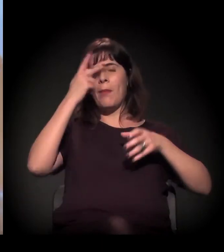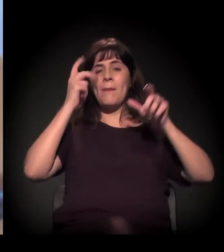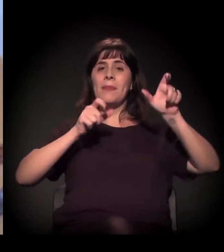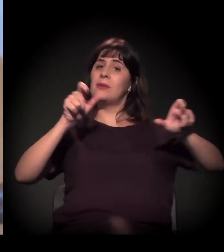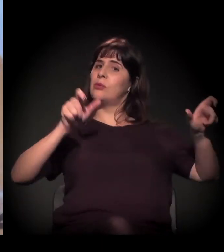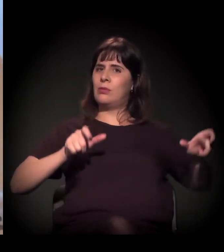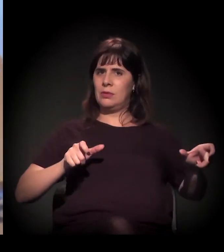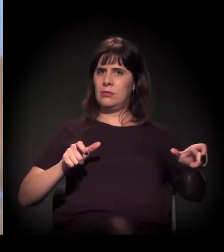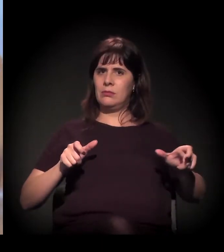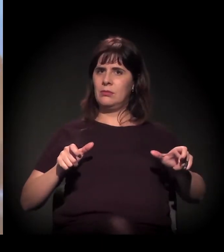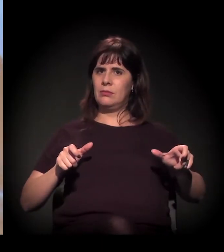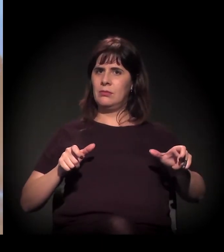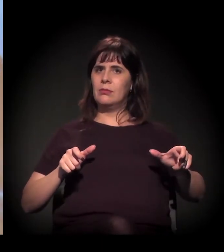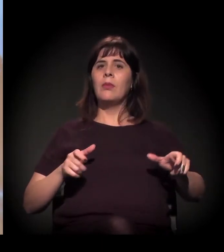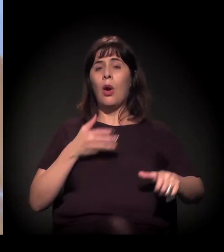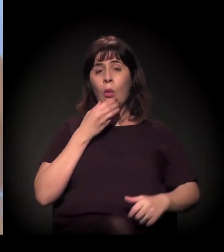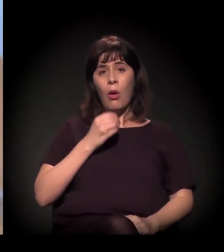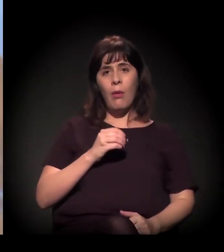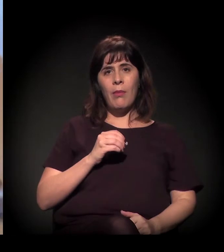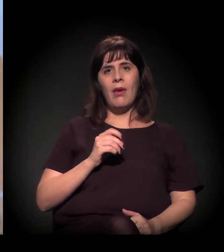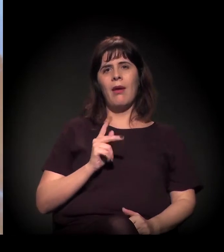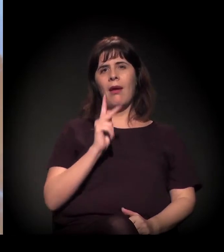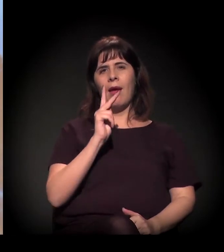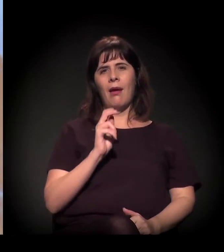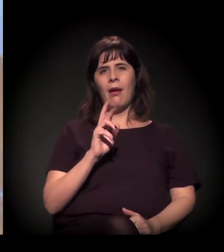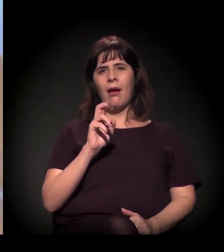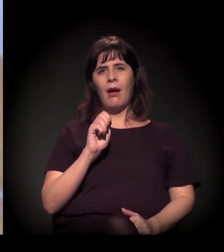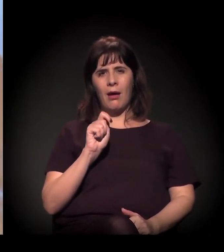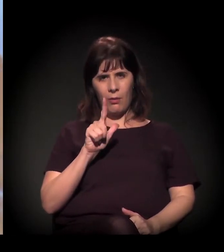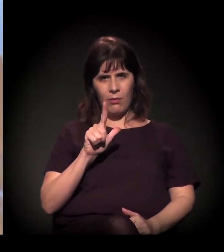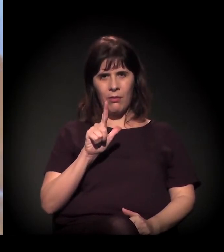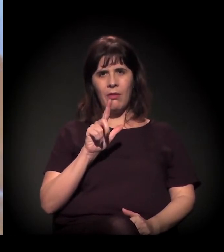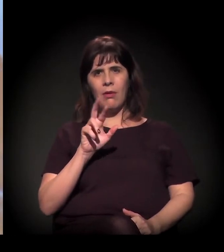como o Carl Hart falou e como eu já tinha dito, é muito além do craque.